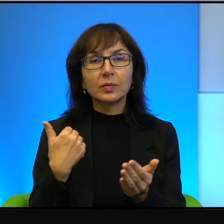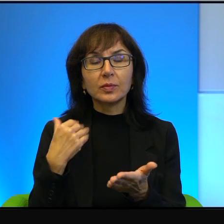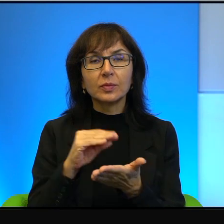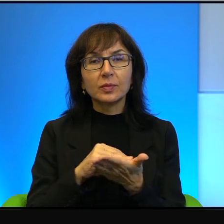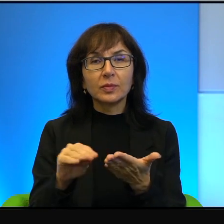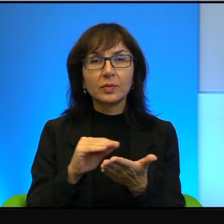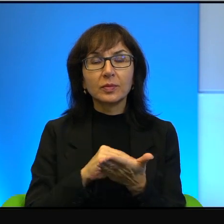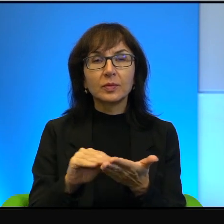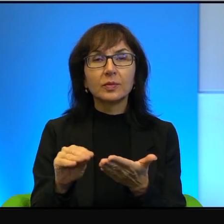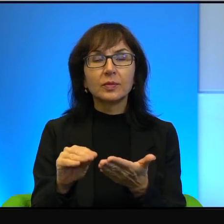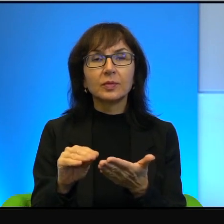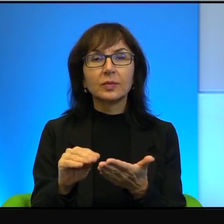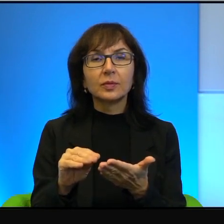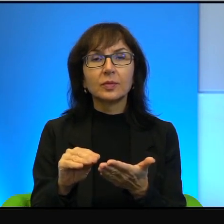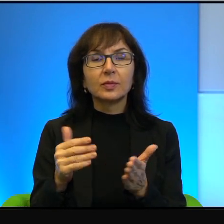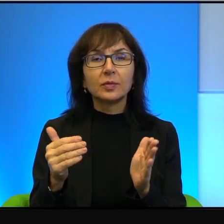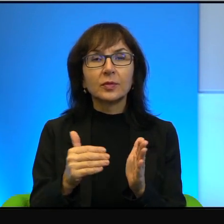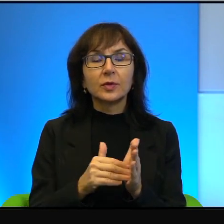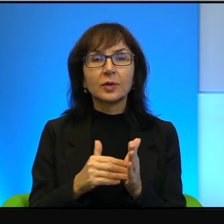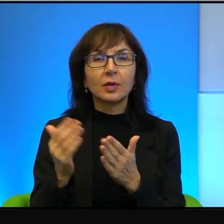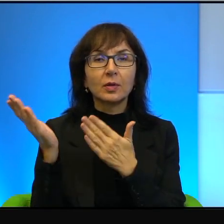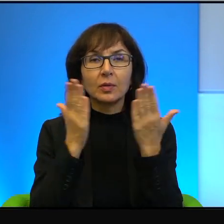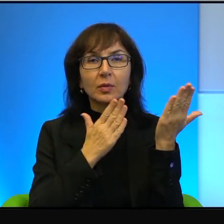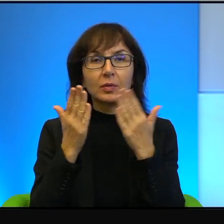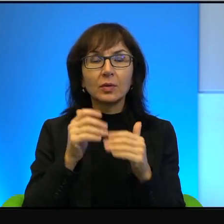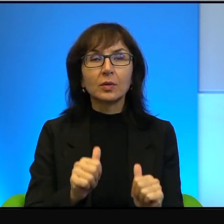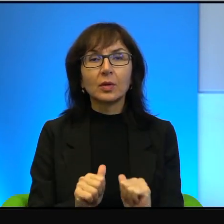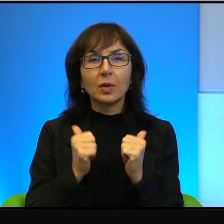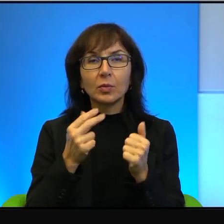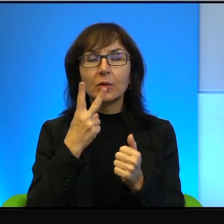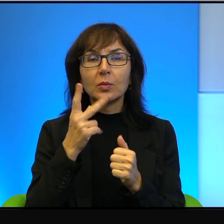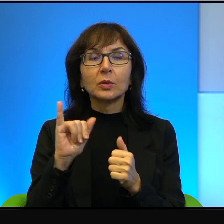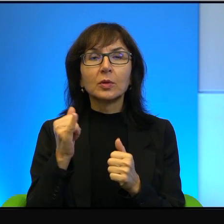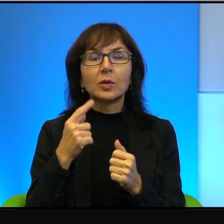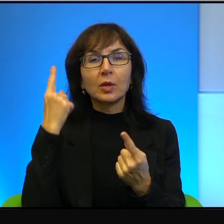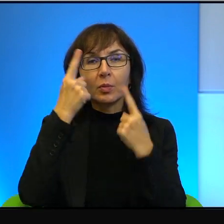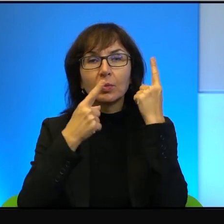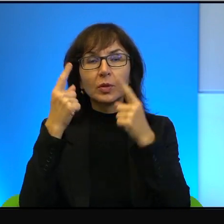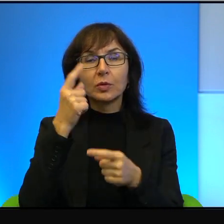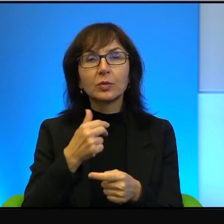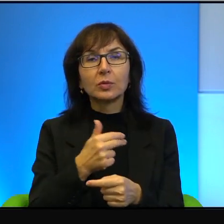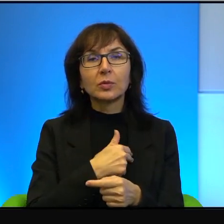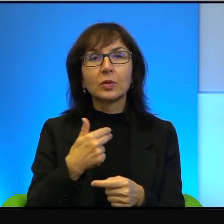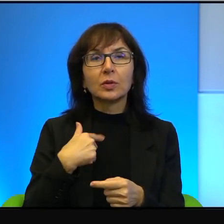że trzeba ją czytać, żeby zobaczyć, jak myślą nasi wrogowie i to było napisane